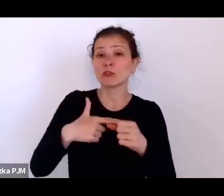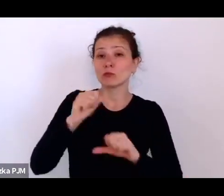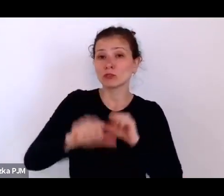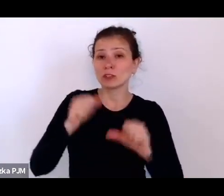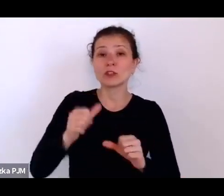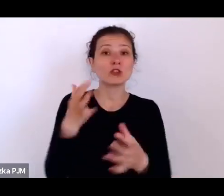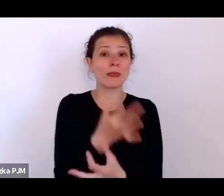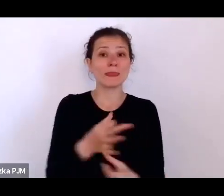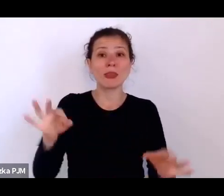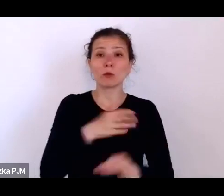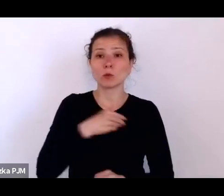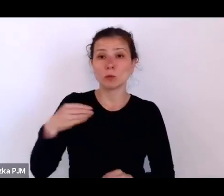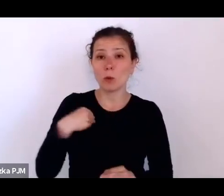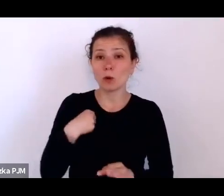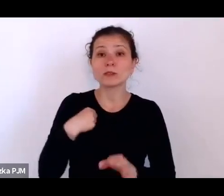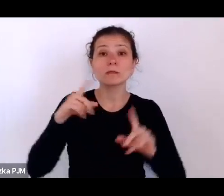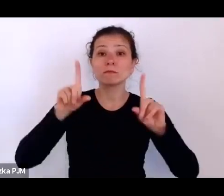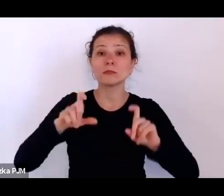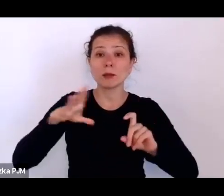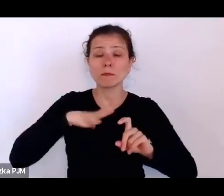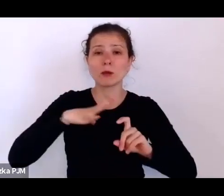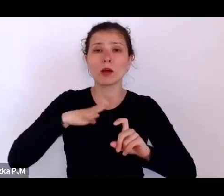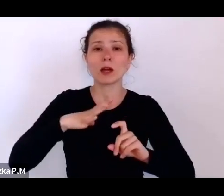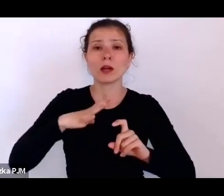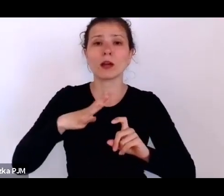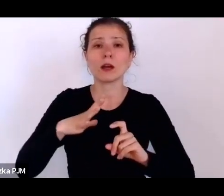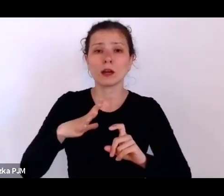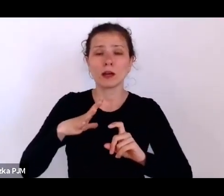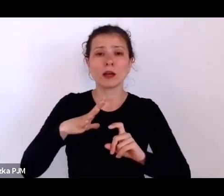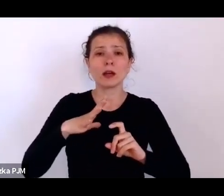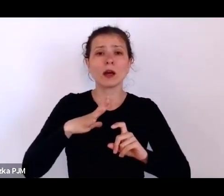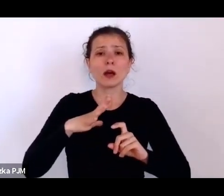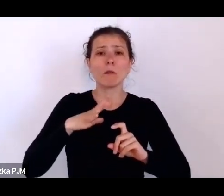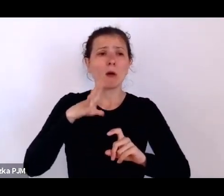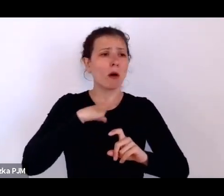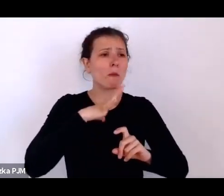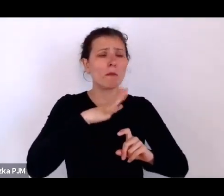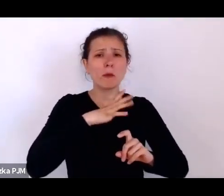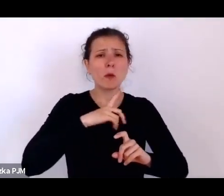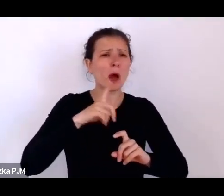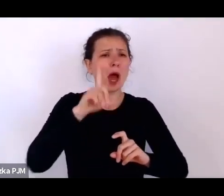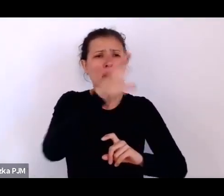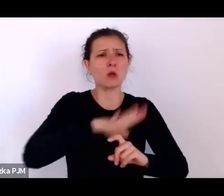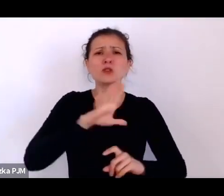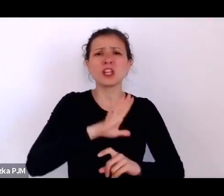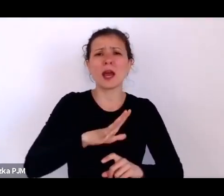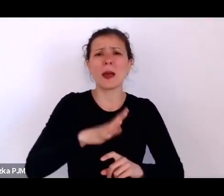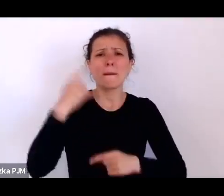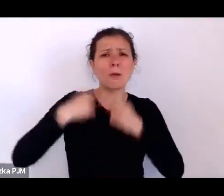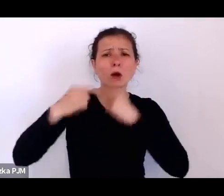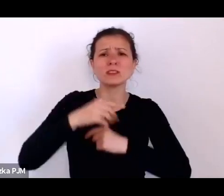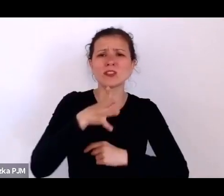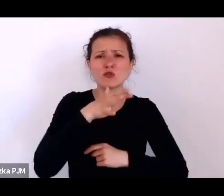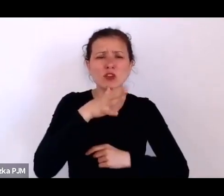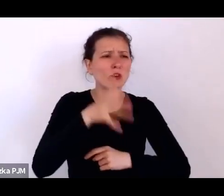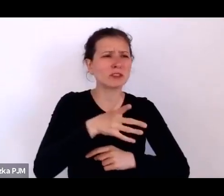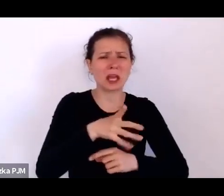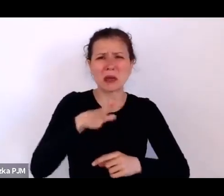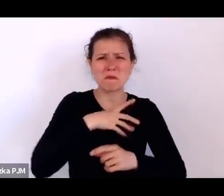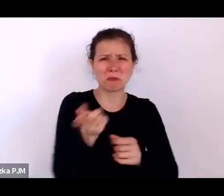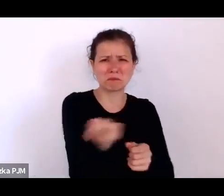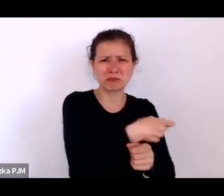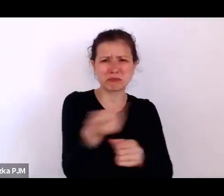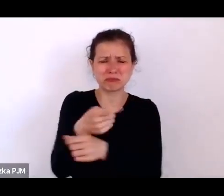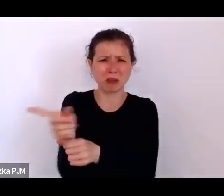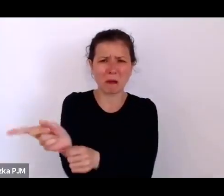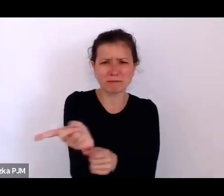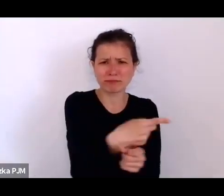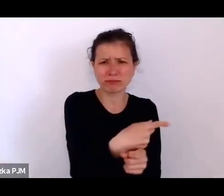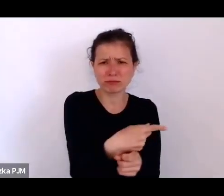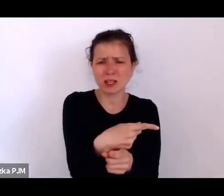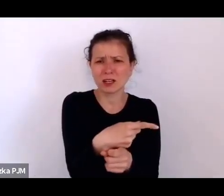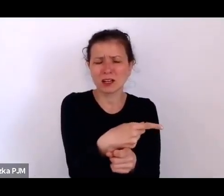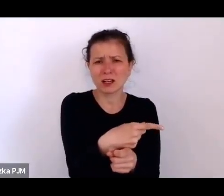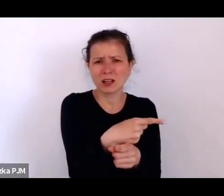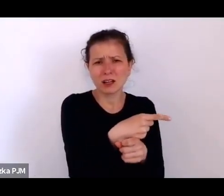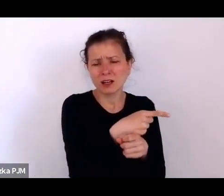rozpoczęła się ponad setką pogromów ludności żydowskiej, o których to pogromach coraz więcej wiemy